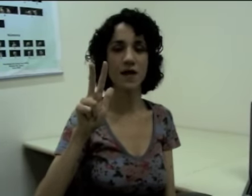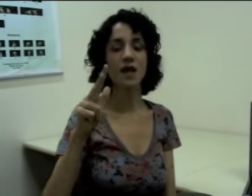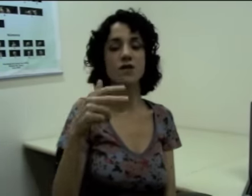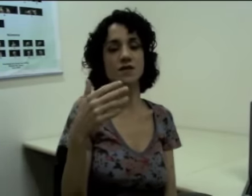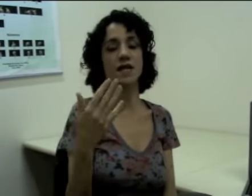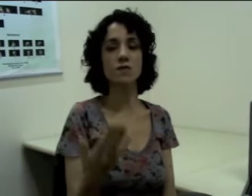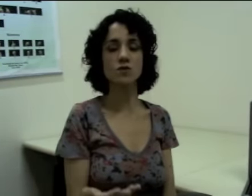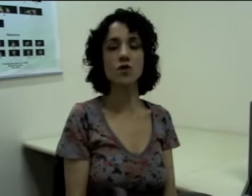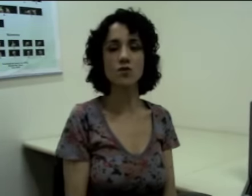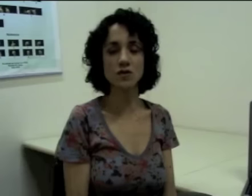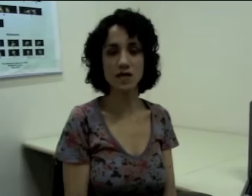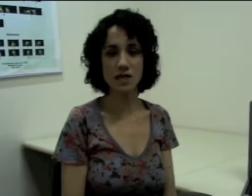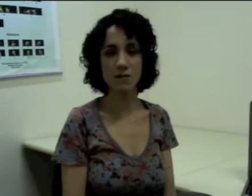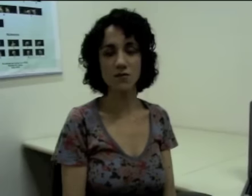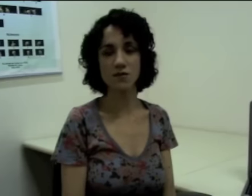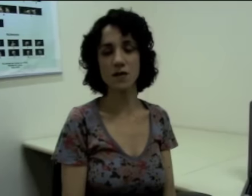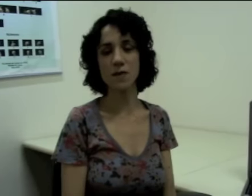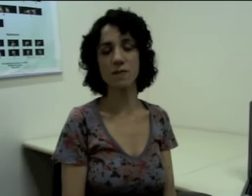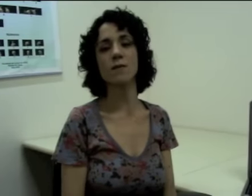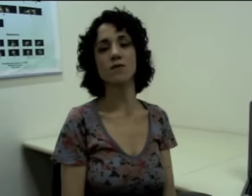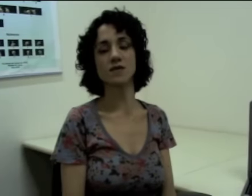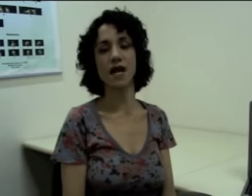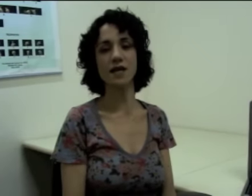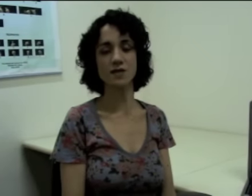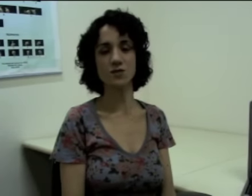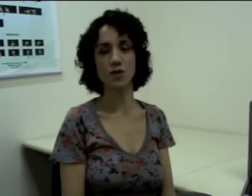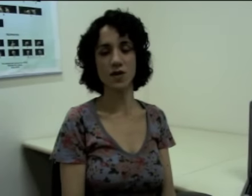Nós teríamos outros exemplos também para mostrar isso, por exemplo,